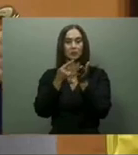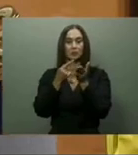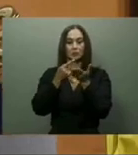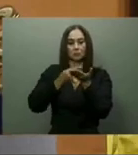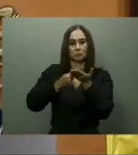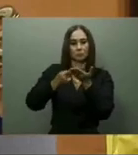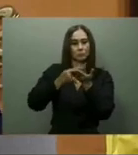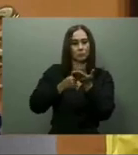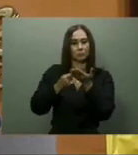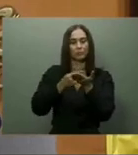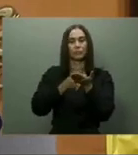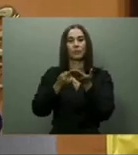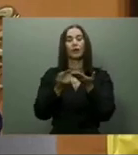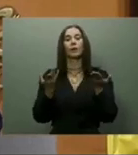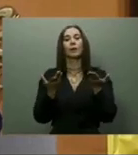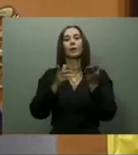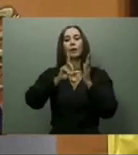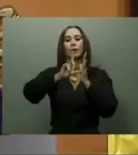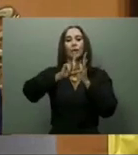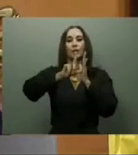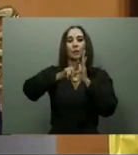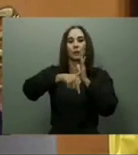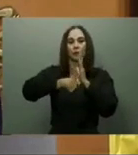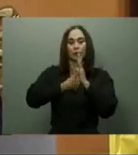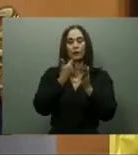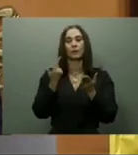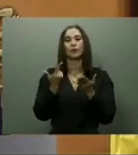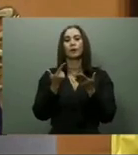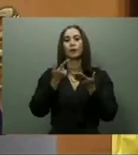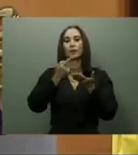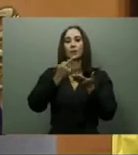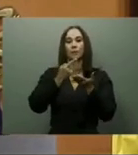Domingo, el que calificó como uno de los más innovadores de la región del Caribe.